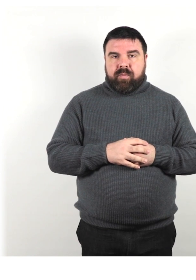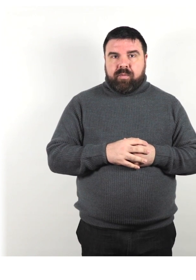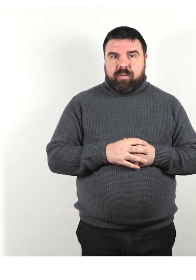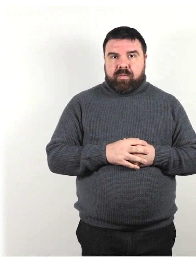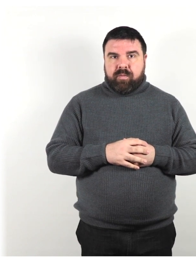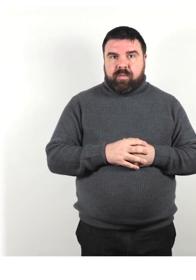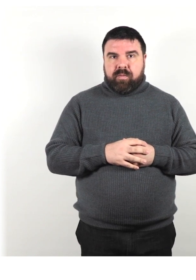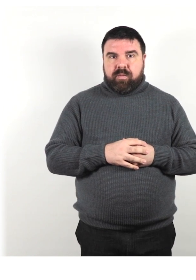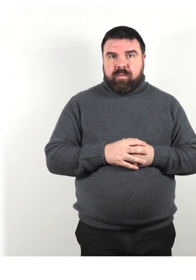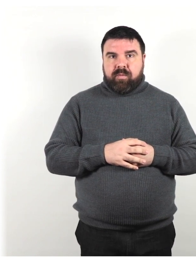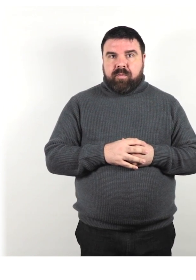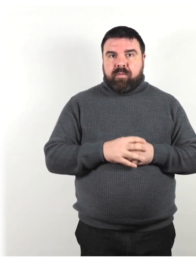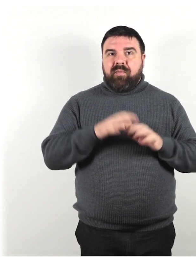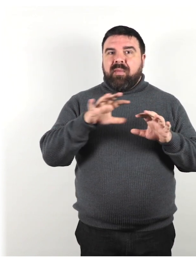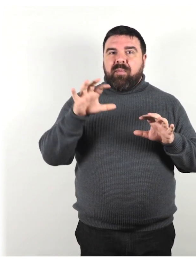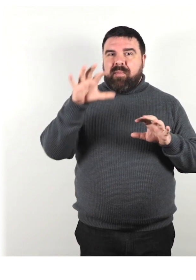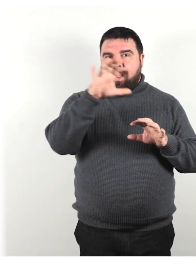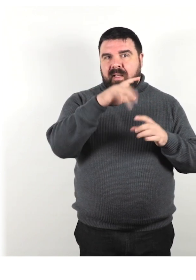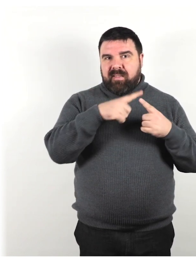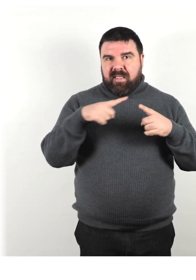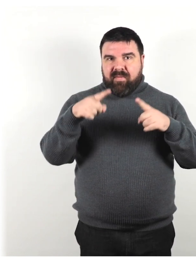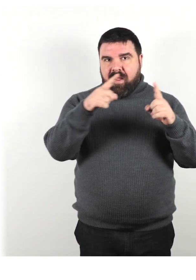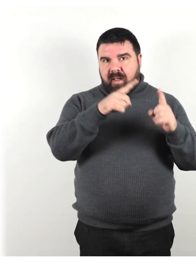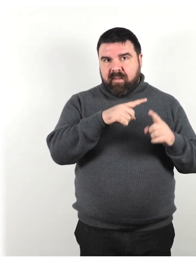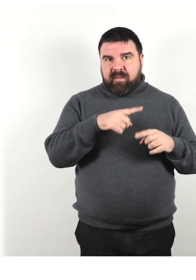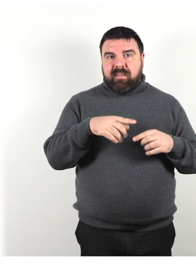In diversi paesi e tra persone con diversi tipi di disabilità,